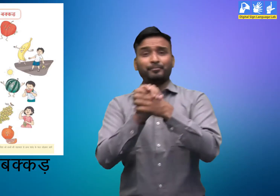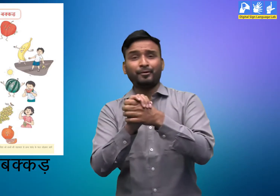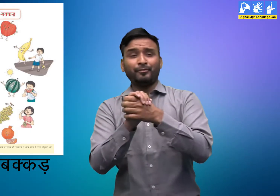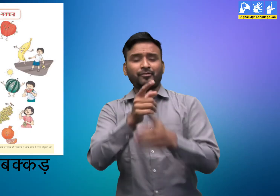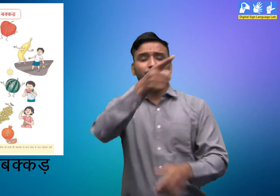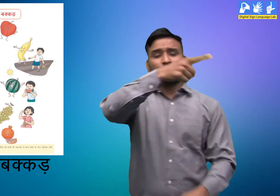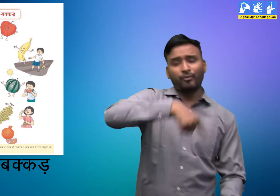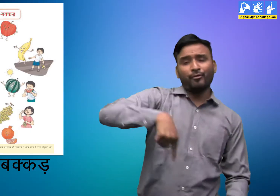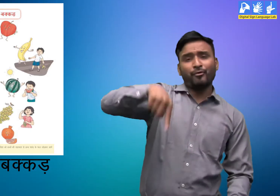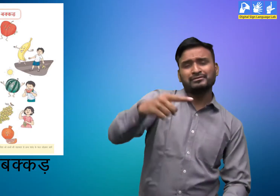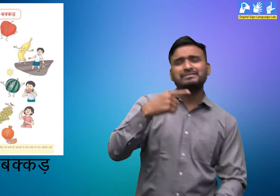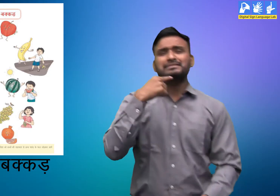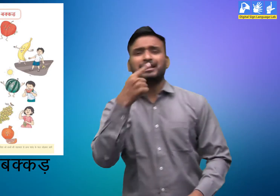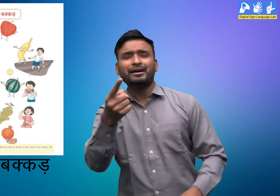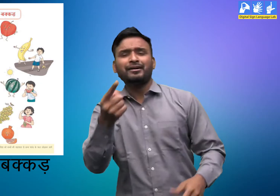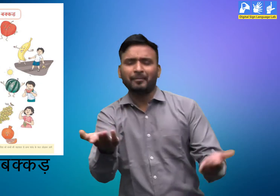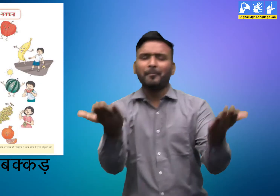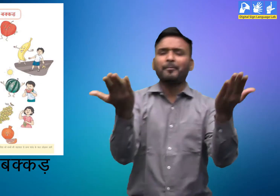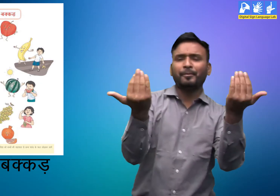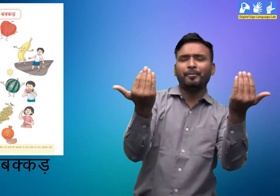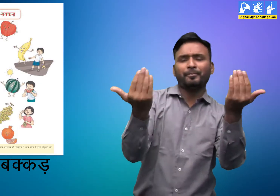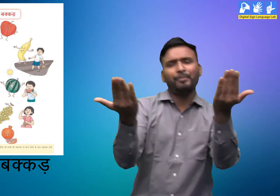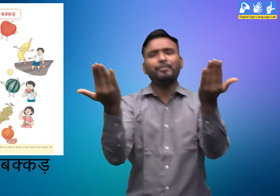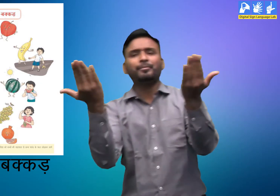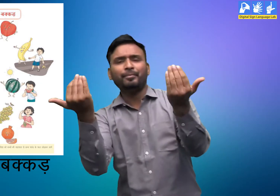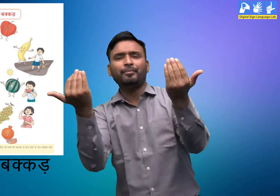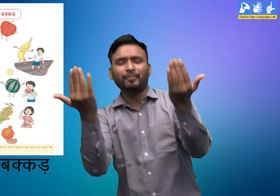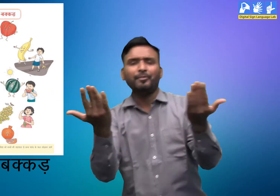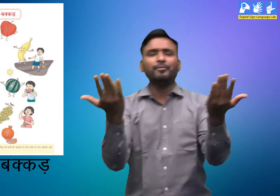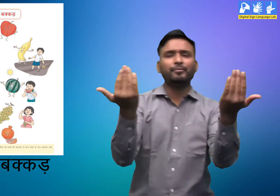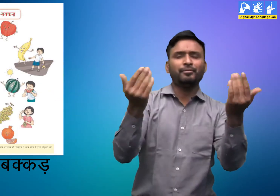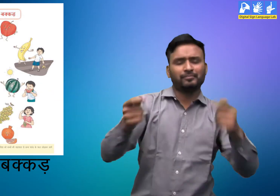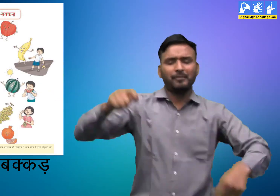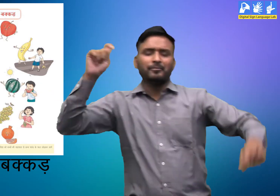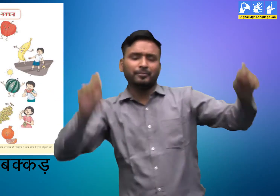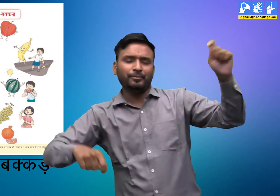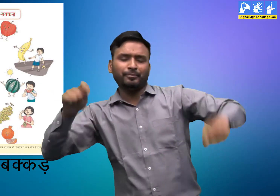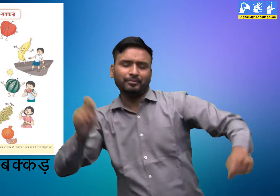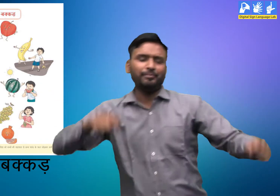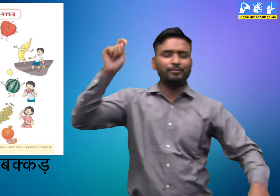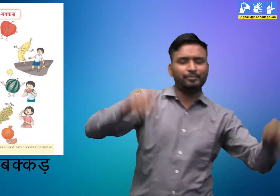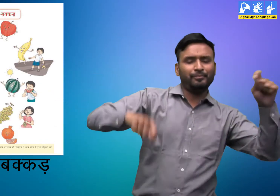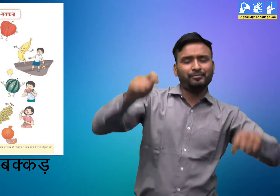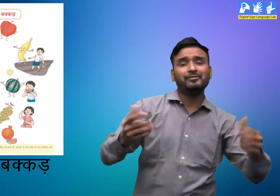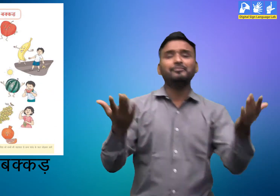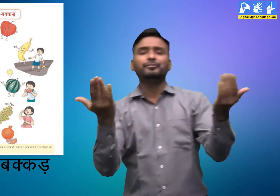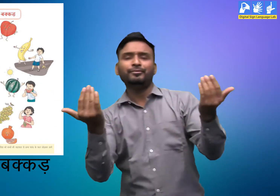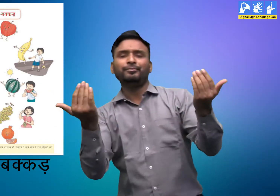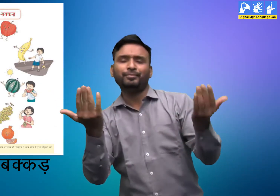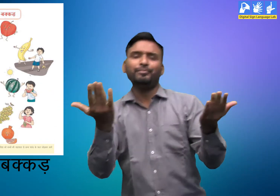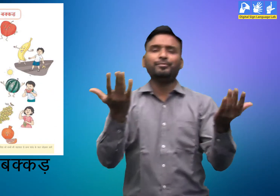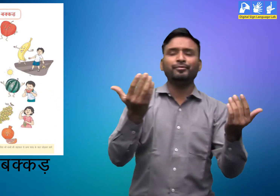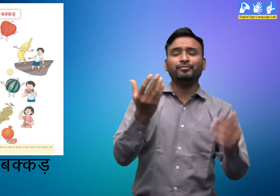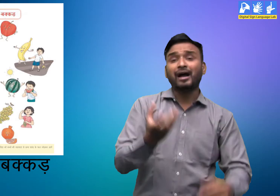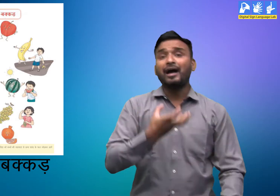अक्कड़-बक्कड़ बंबे बोल I डम-डम-डम-डम बाजे ढोल I